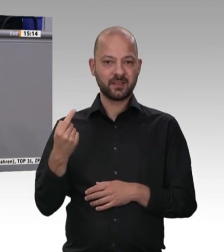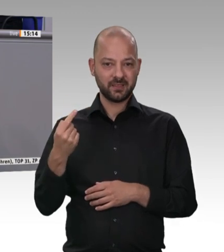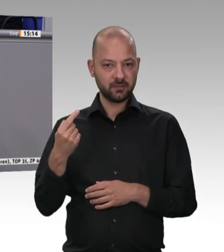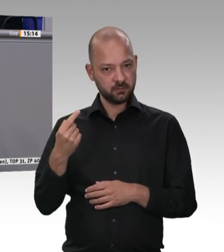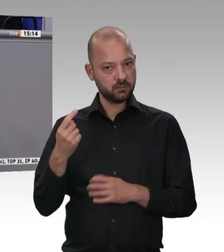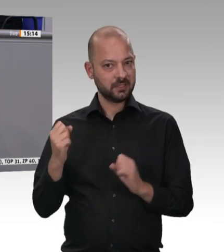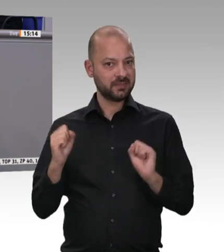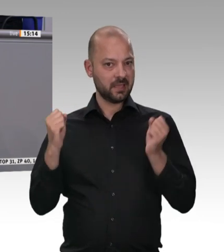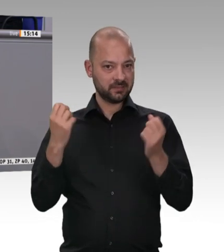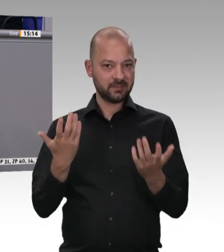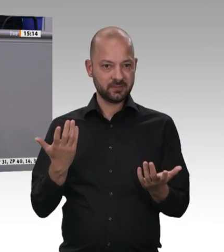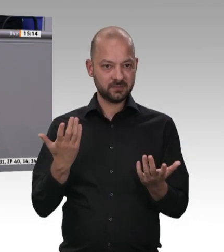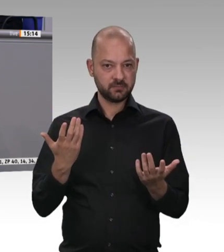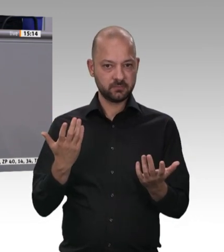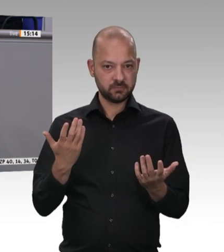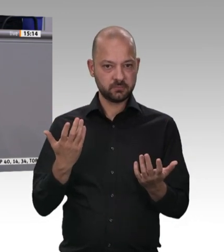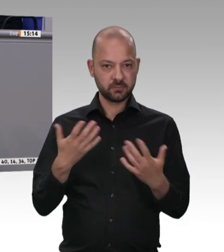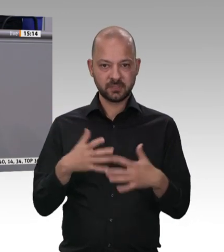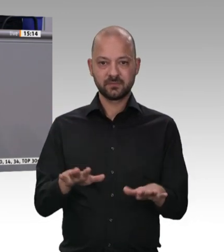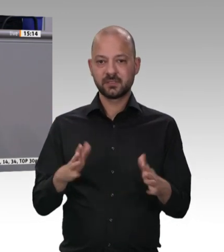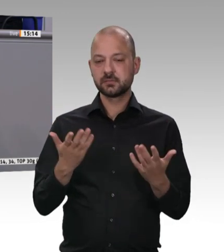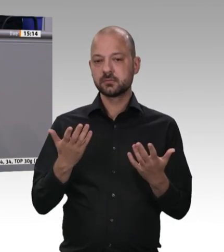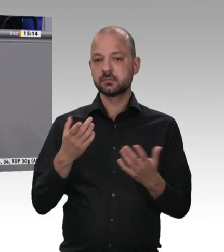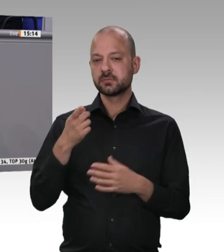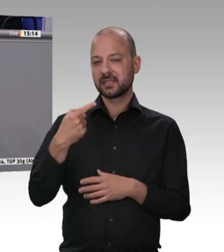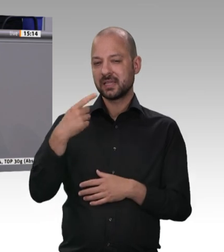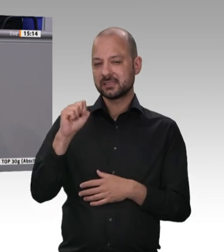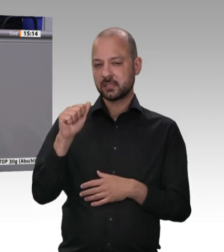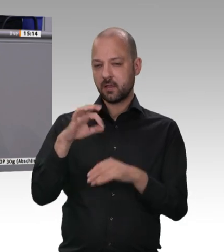eine klare Ansage und sah eine verschärfte Generalunternehmerhaftung vor. Eine Generalunternehmerhaftung,